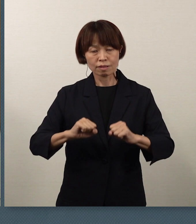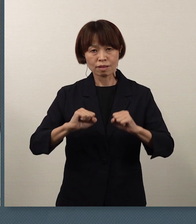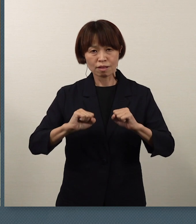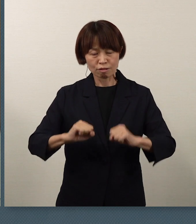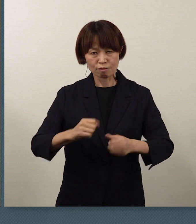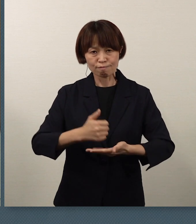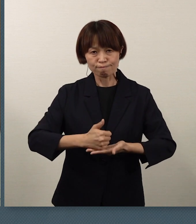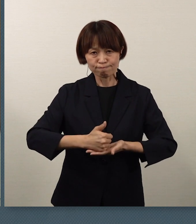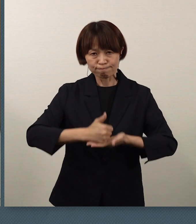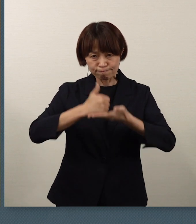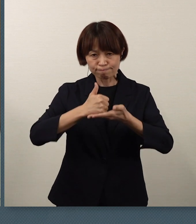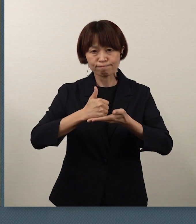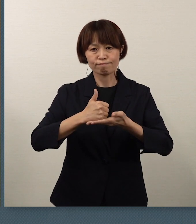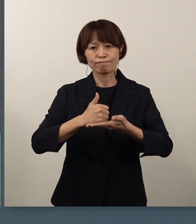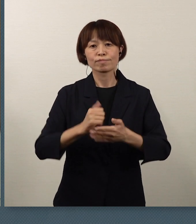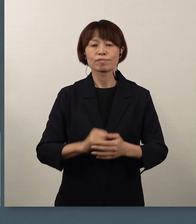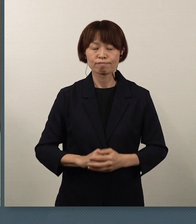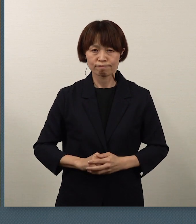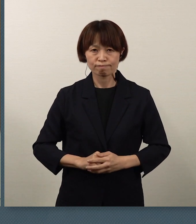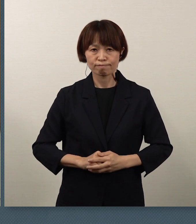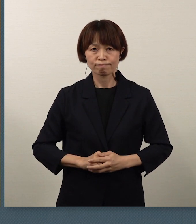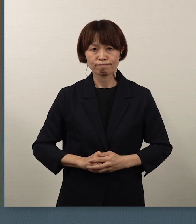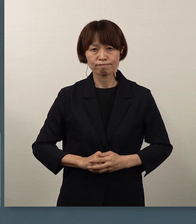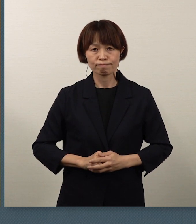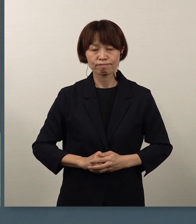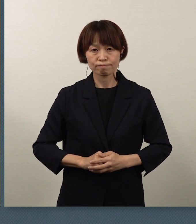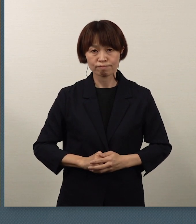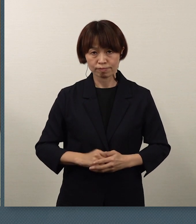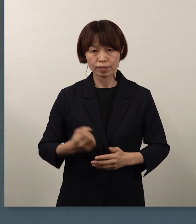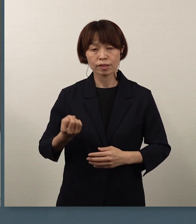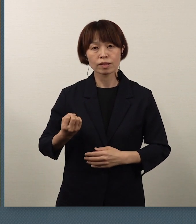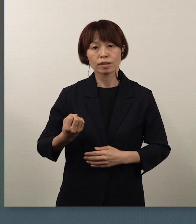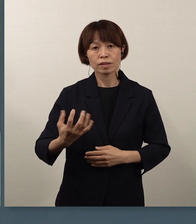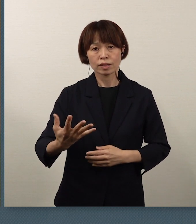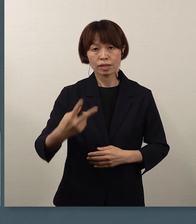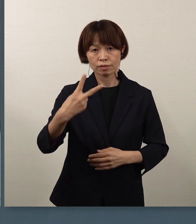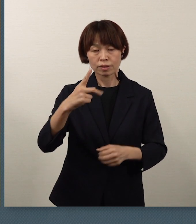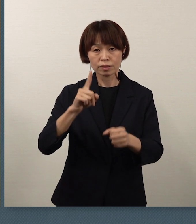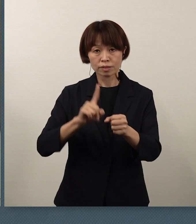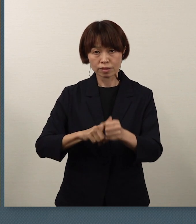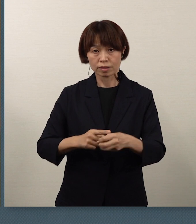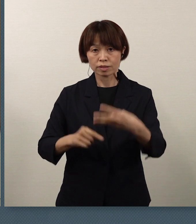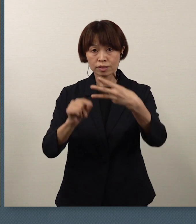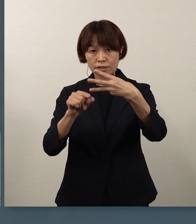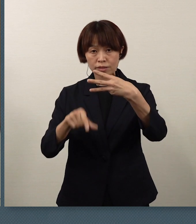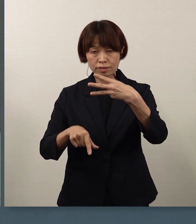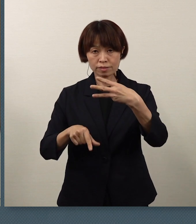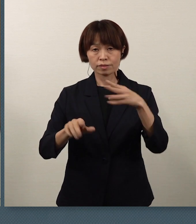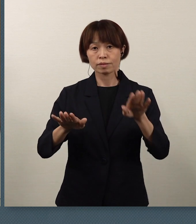そして、この令和2年の3月という時期は、